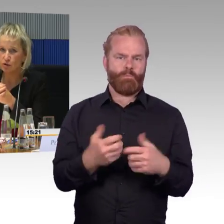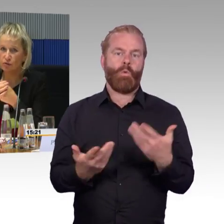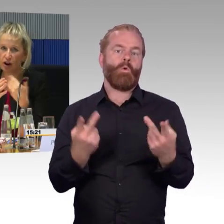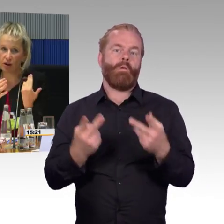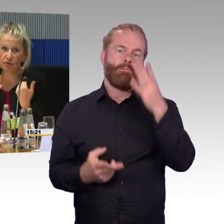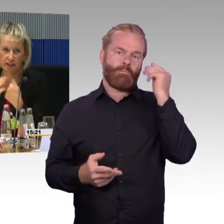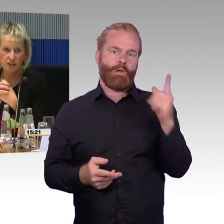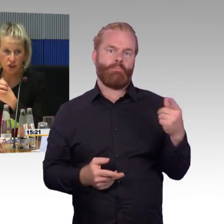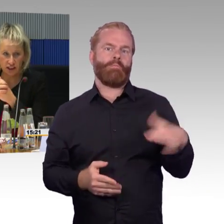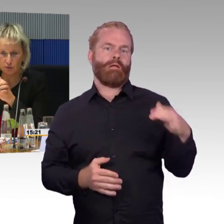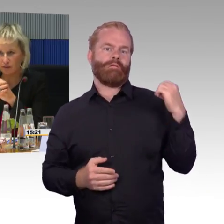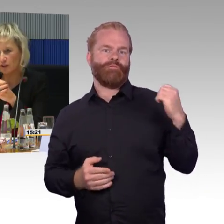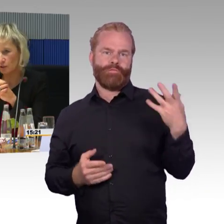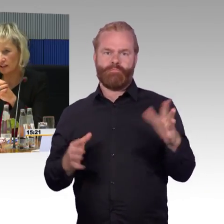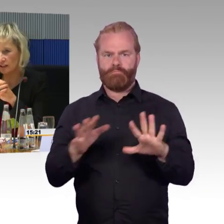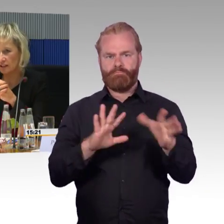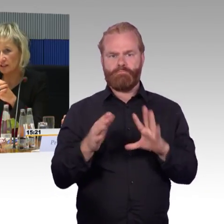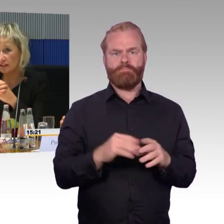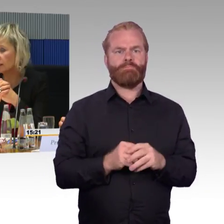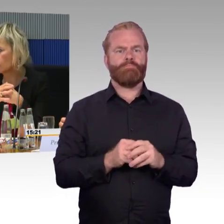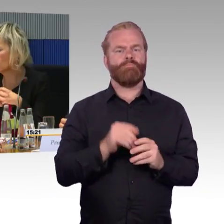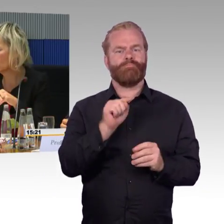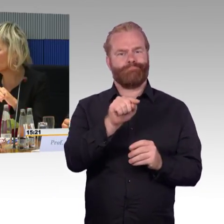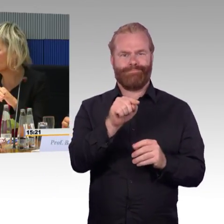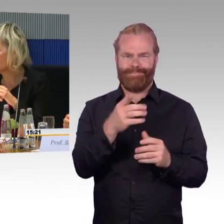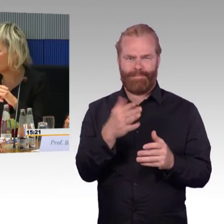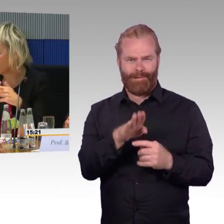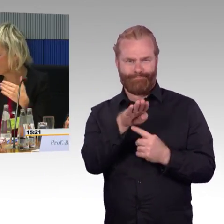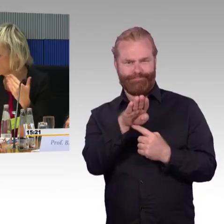Einen E-Rollstuhlfahrer über diesen Steg zu evakuieren ist noch nicht möglich.